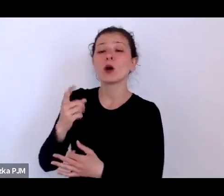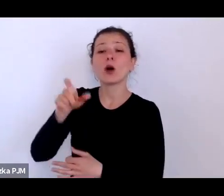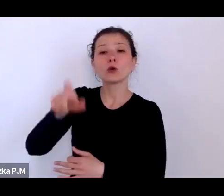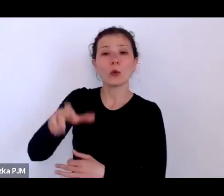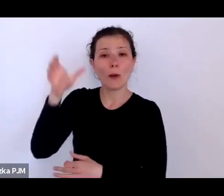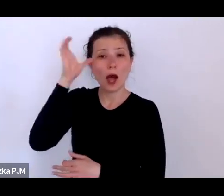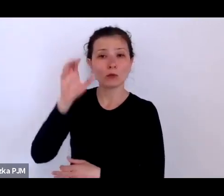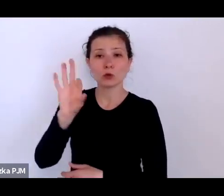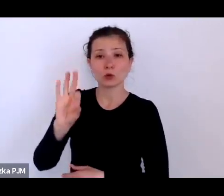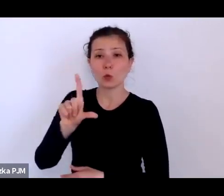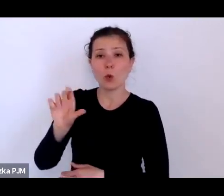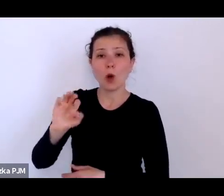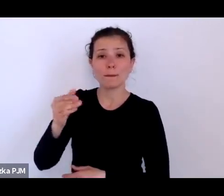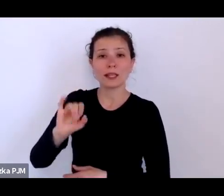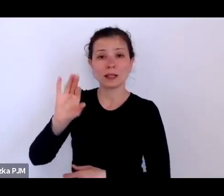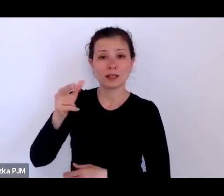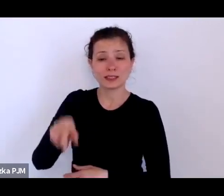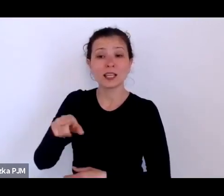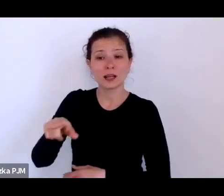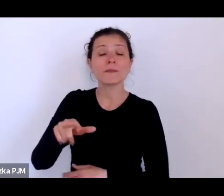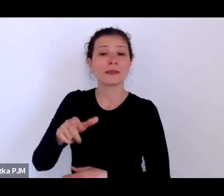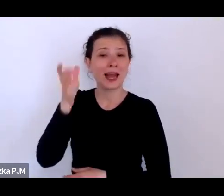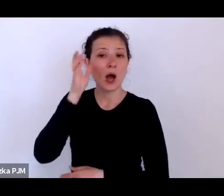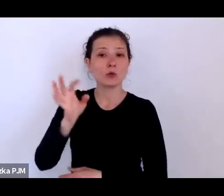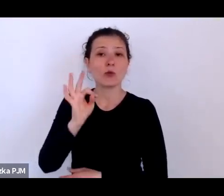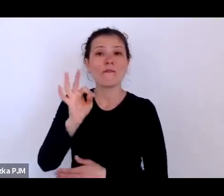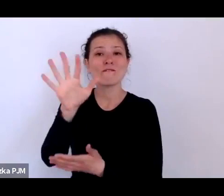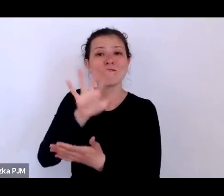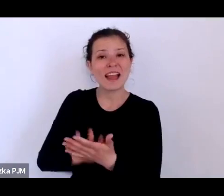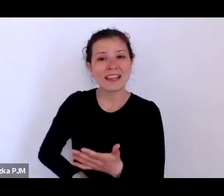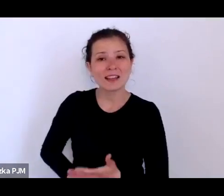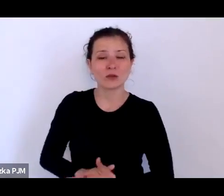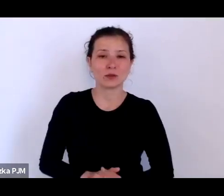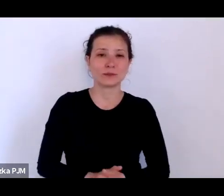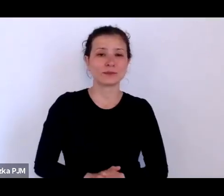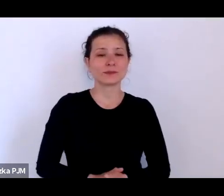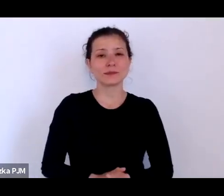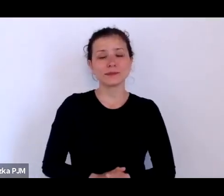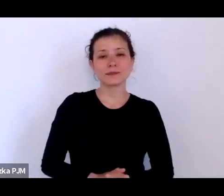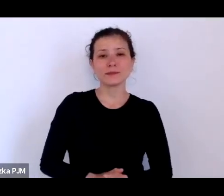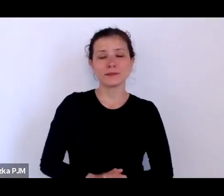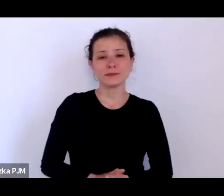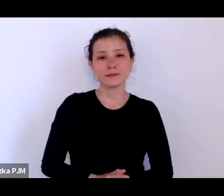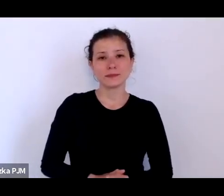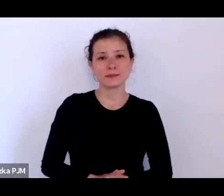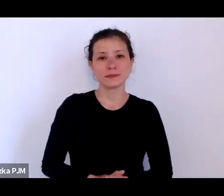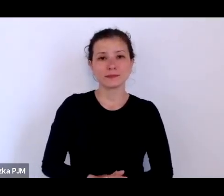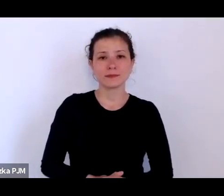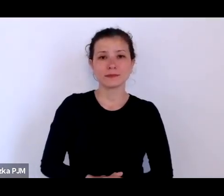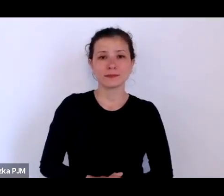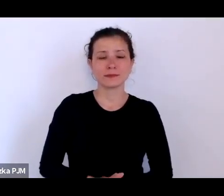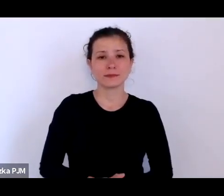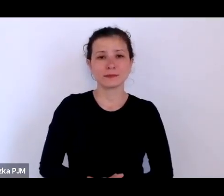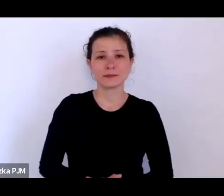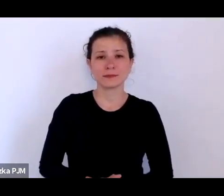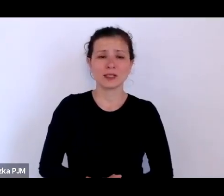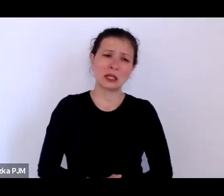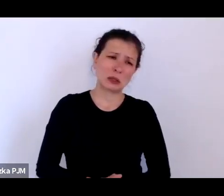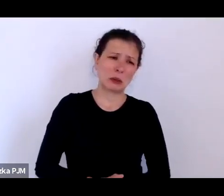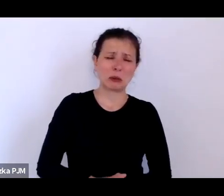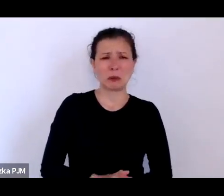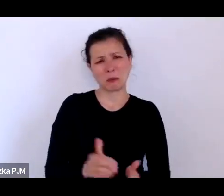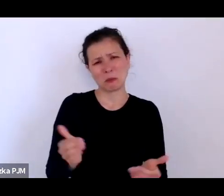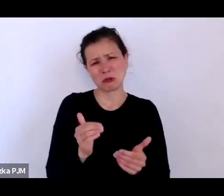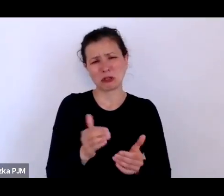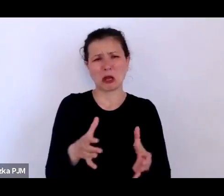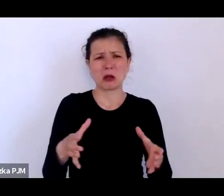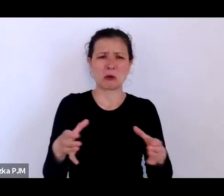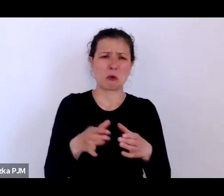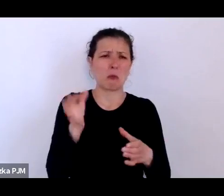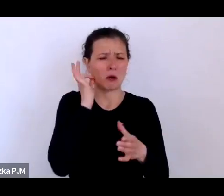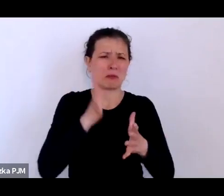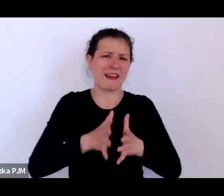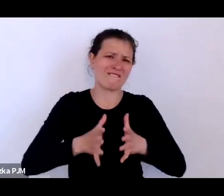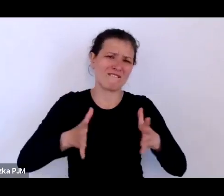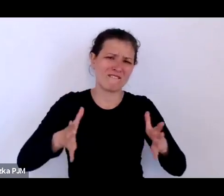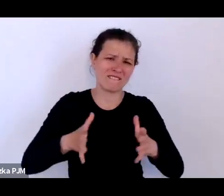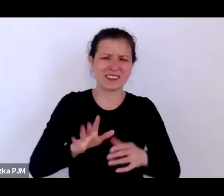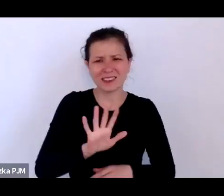Powiedzmy, że to nie była taka wielka grupa kobiet, ale one nie dość że